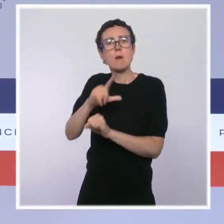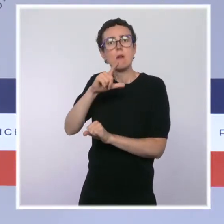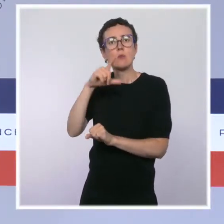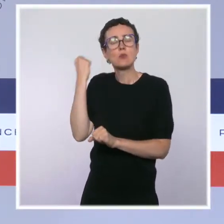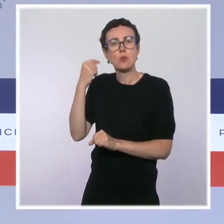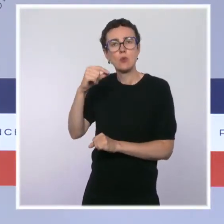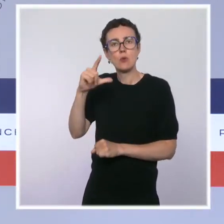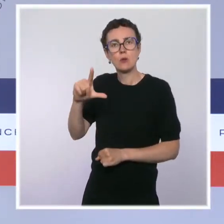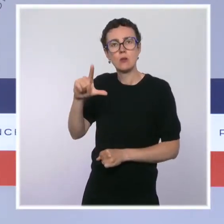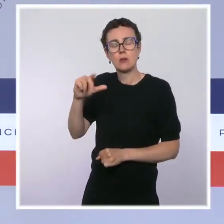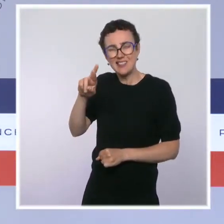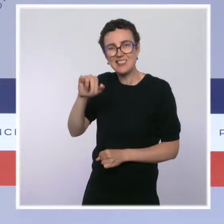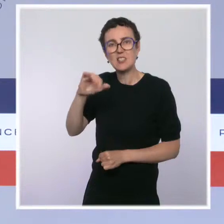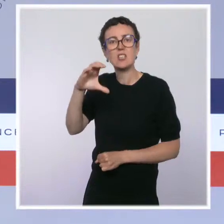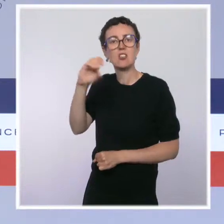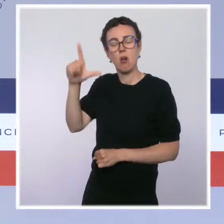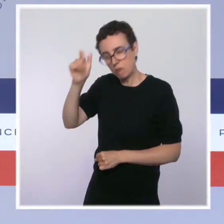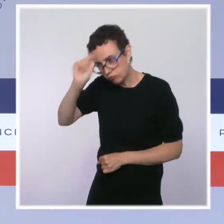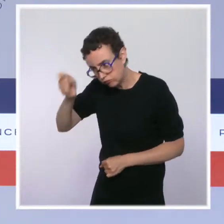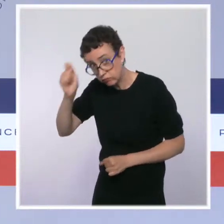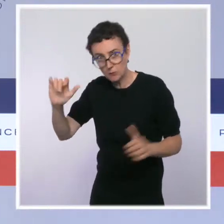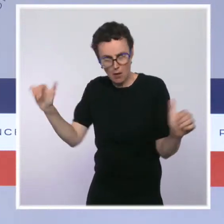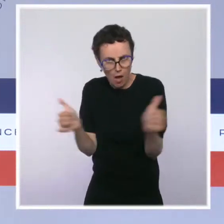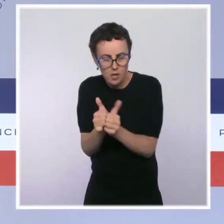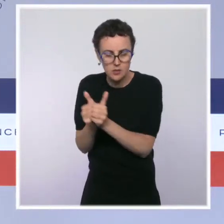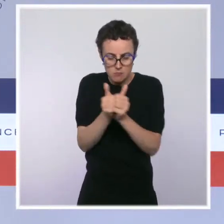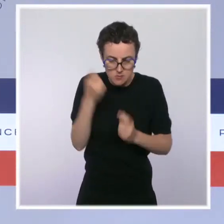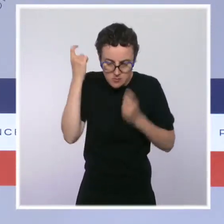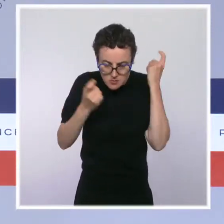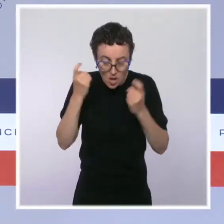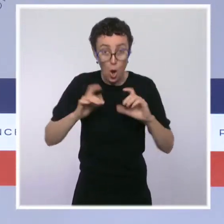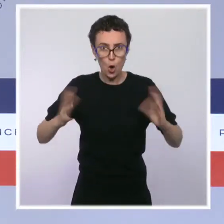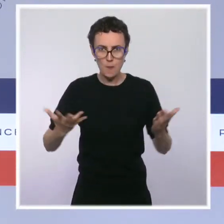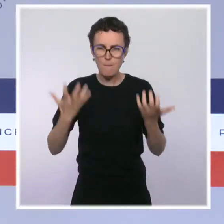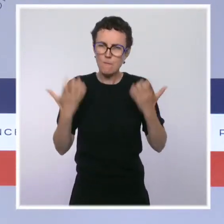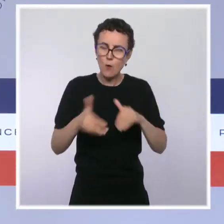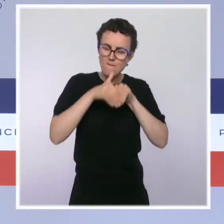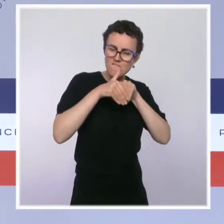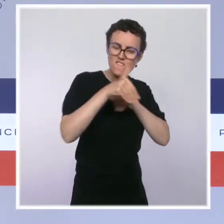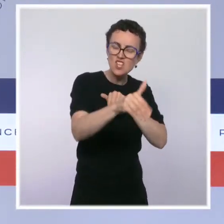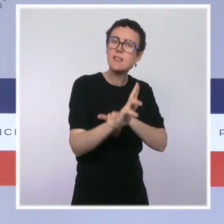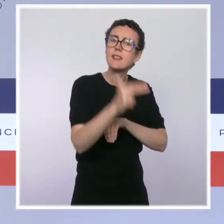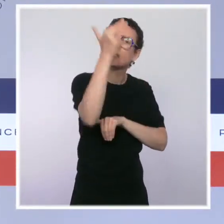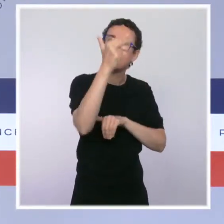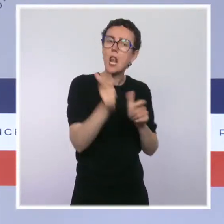Premièrement, une ordonnance portant création du Registre national des entreprises au 1er janvier 2023.